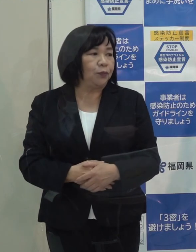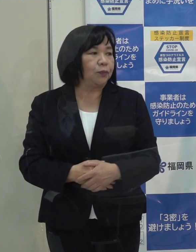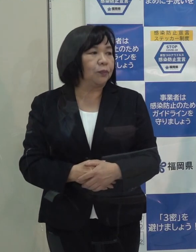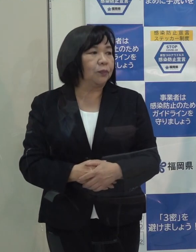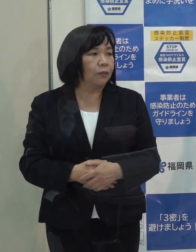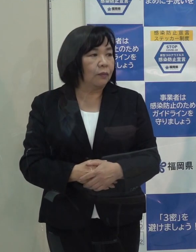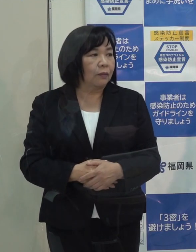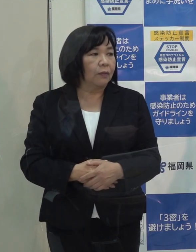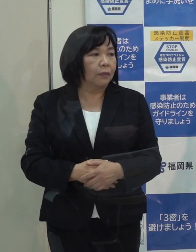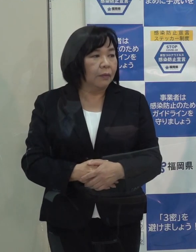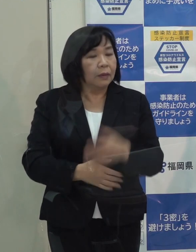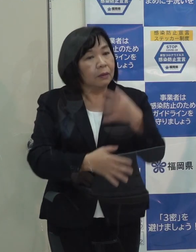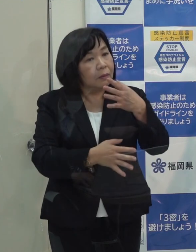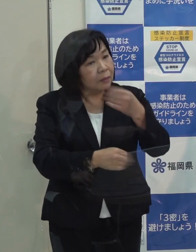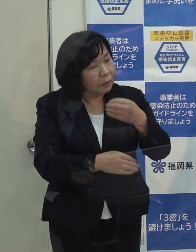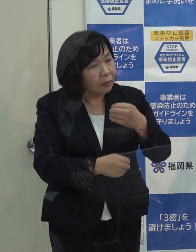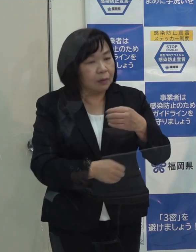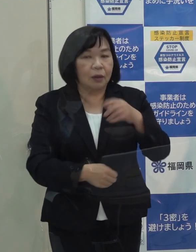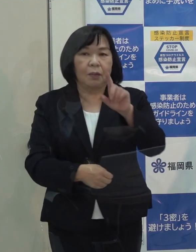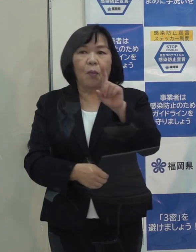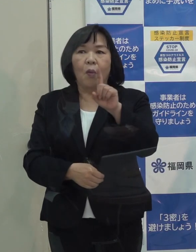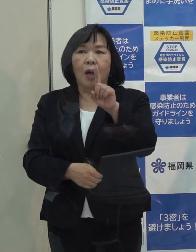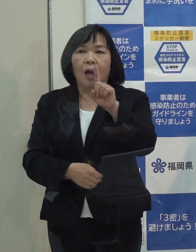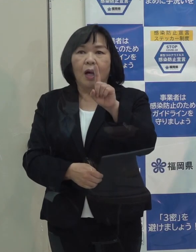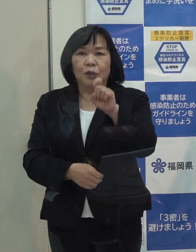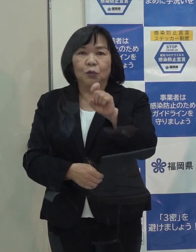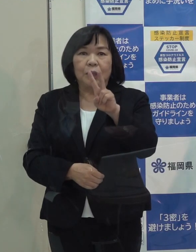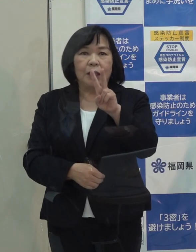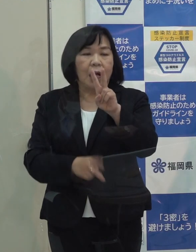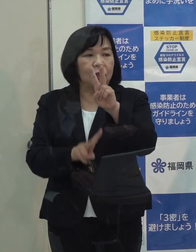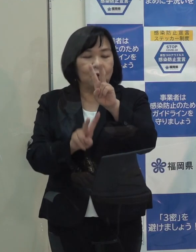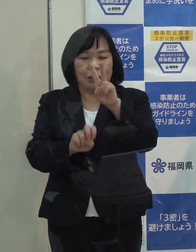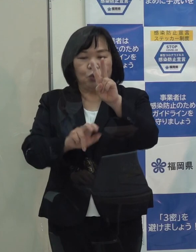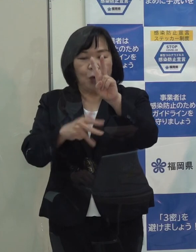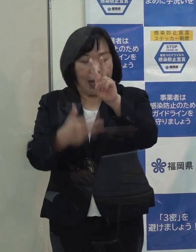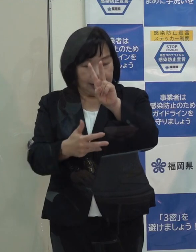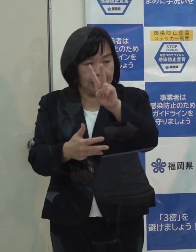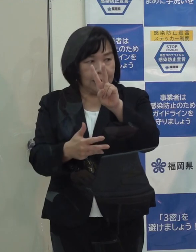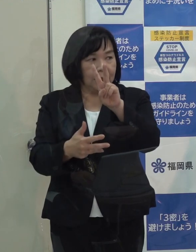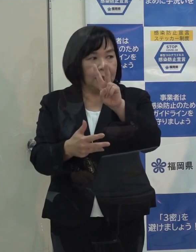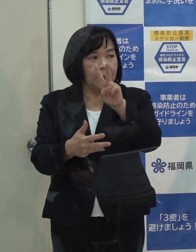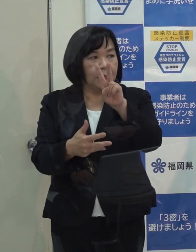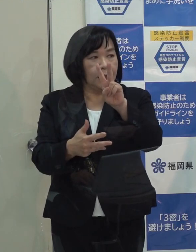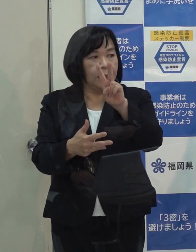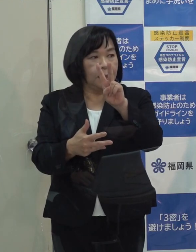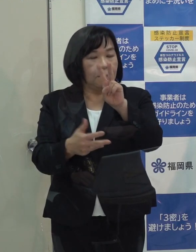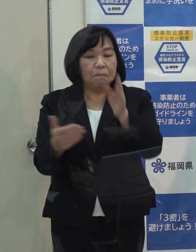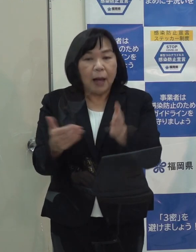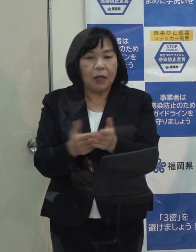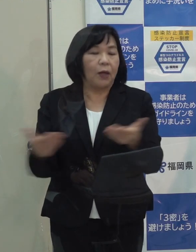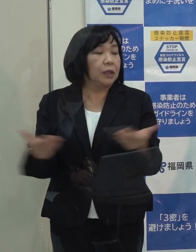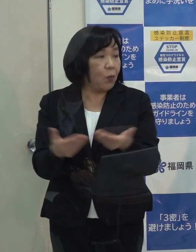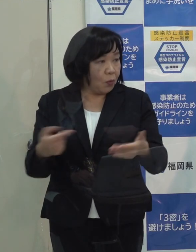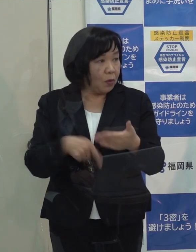（記者）カレンダーどおりというのは ２５日が仕事納めですか （知事）２８日です （記者）では ２８日まで仕事をされるということですか